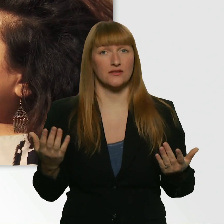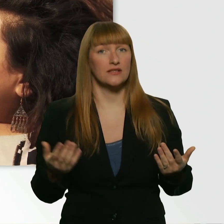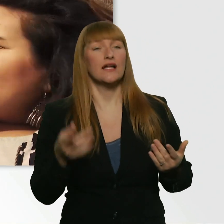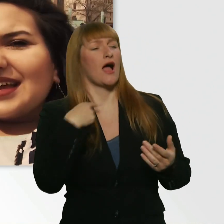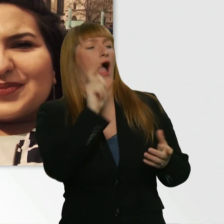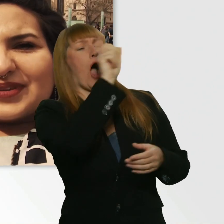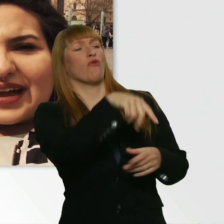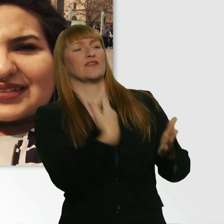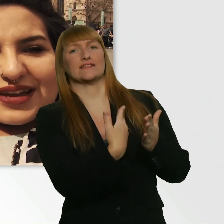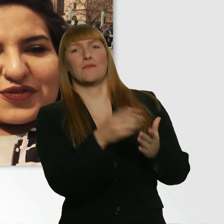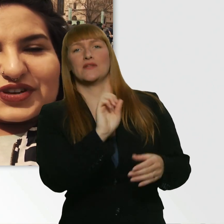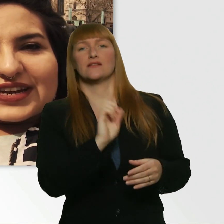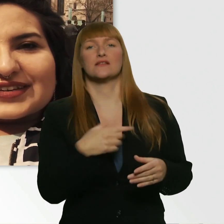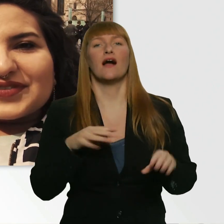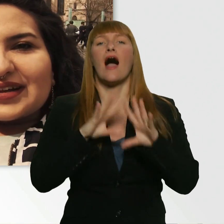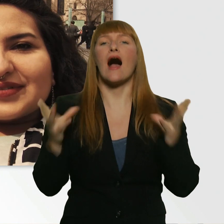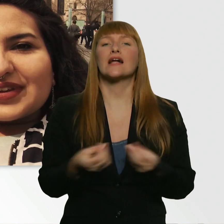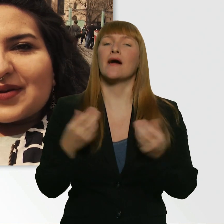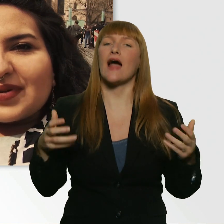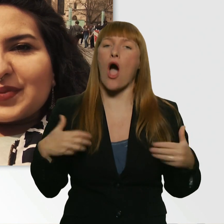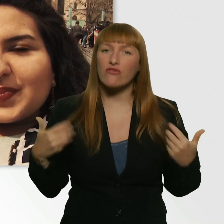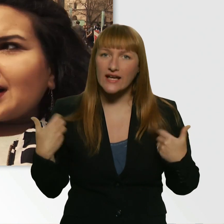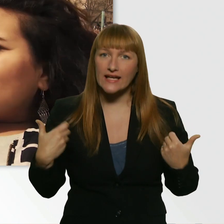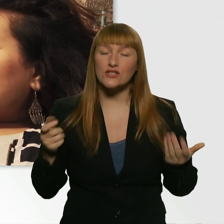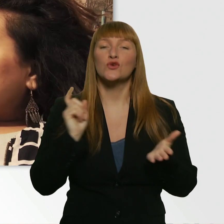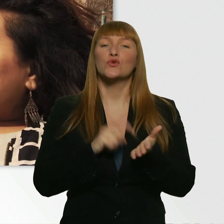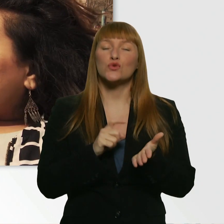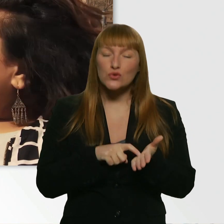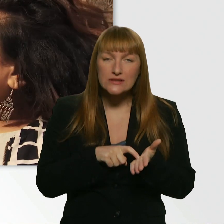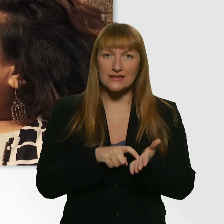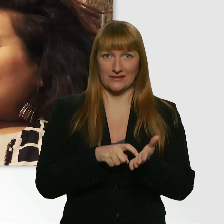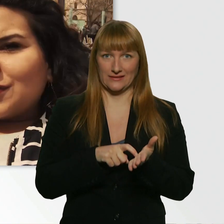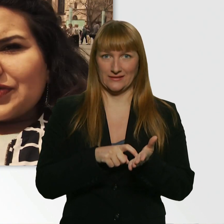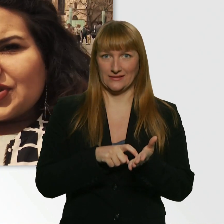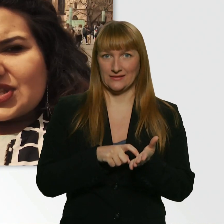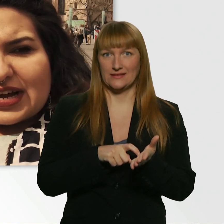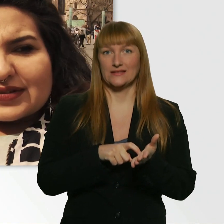Ich bin sehr aufgeregt, weil wir haben ein paar dreiste Sachen vor, würde ich sagen.